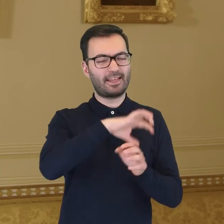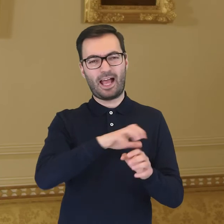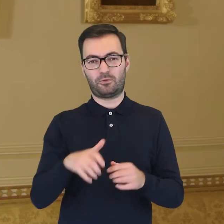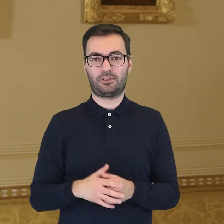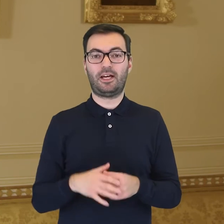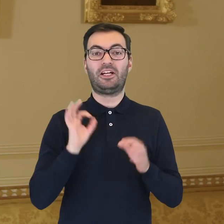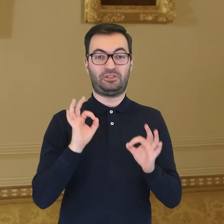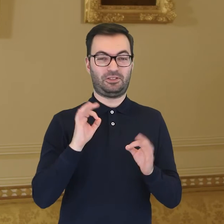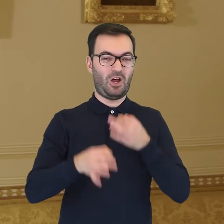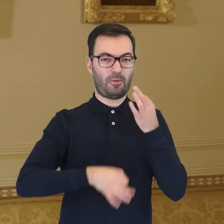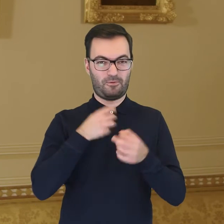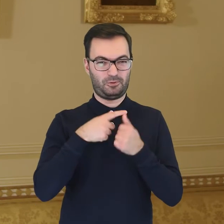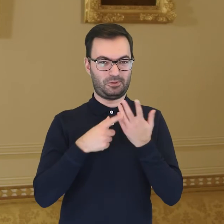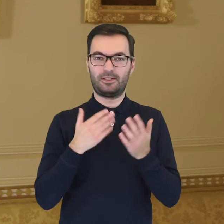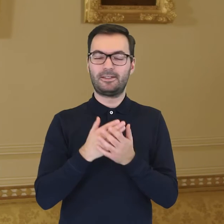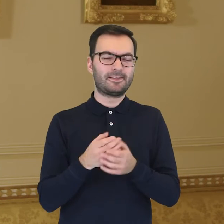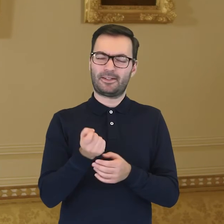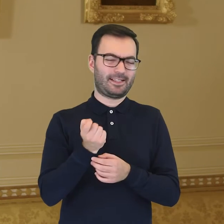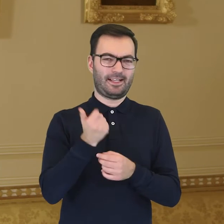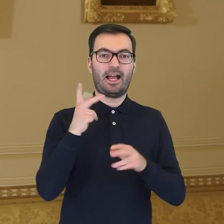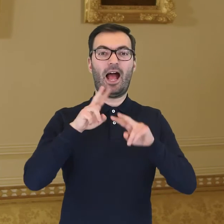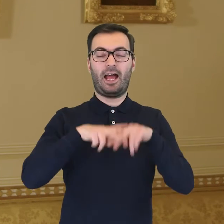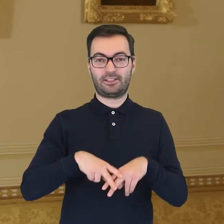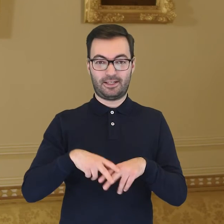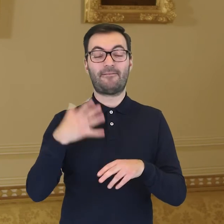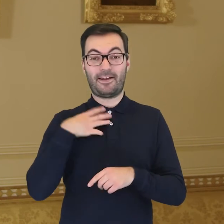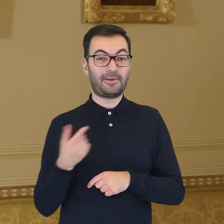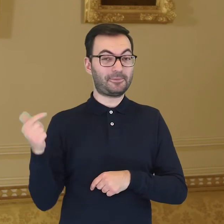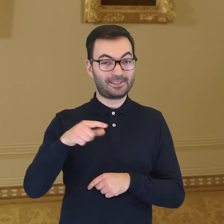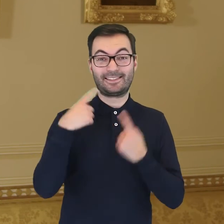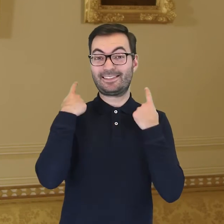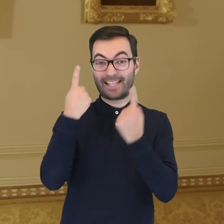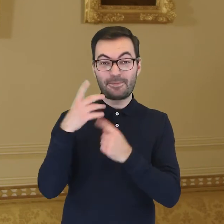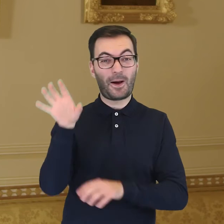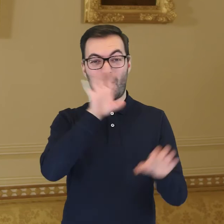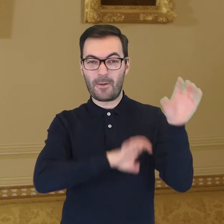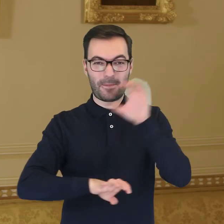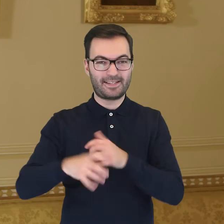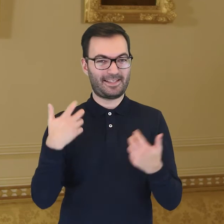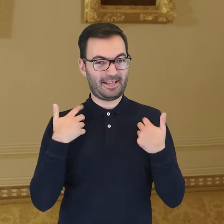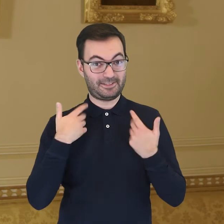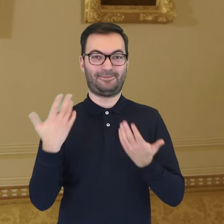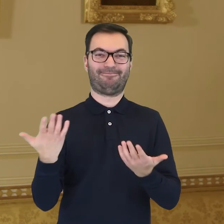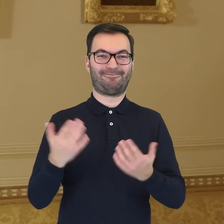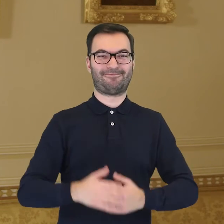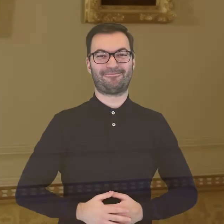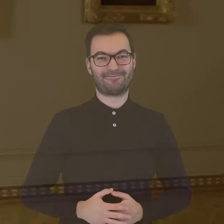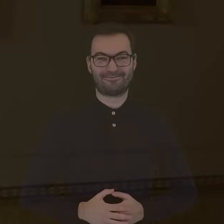Te, o których dzisiaj powiedzieliśmy, to jedne z nielicznych. Po resztę zapraszamy, abyście mogli obejrzeć je państwo osobiście.